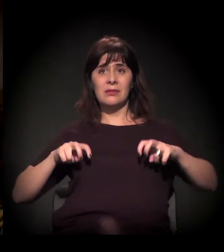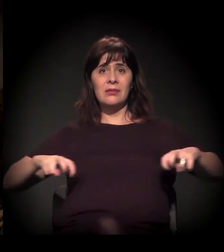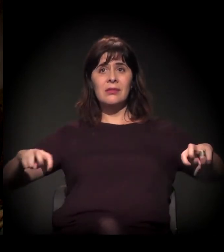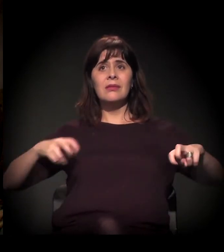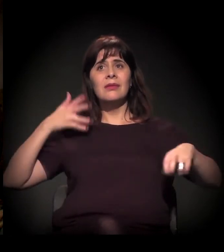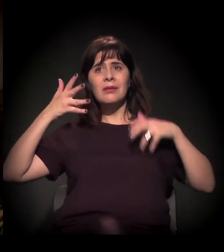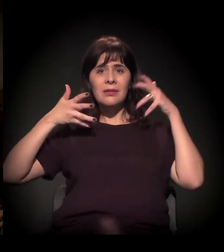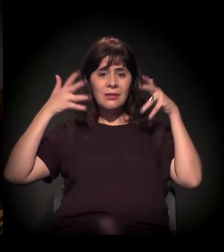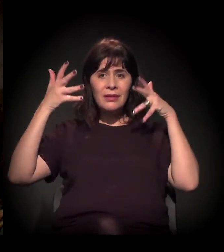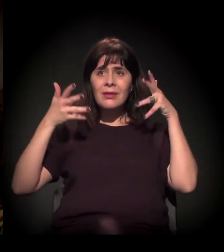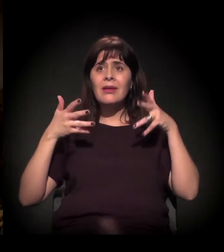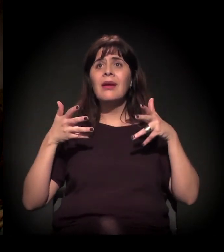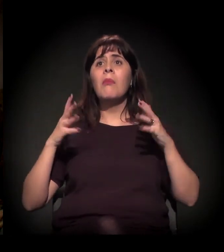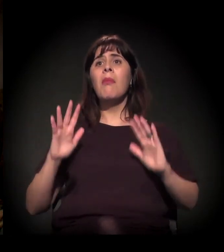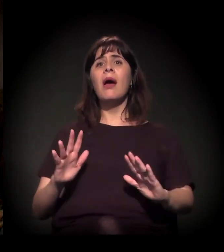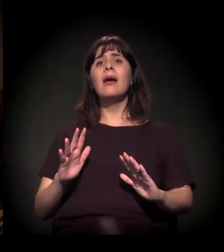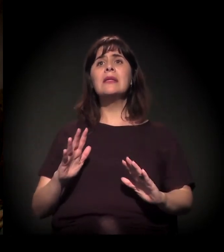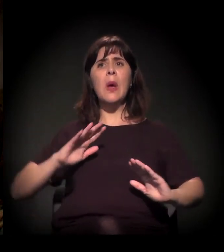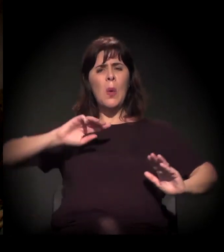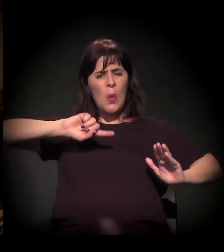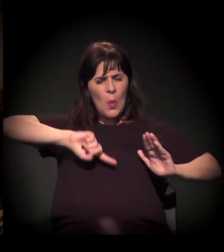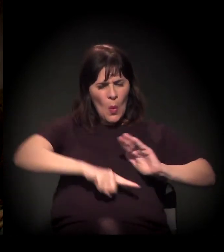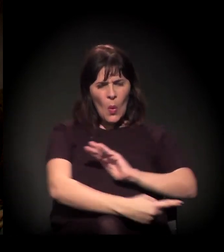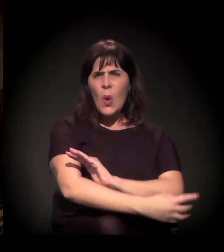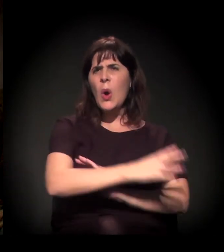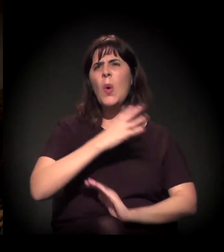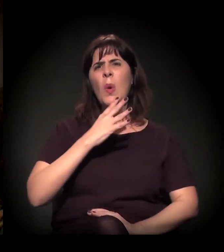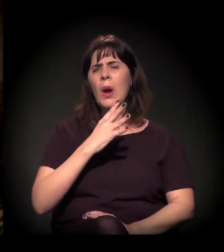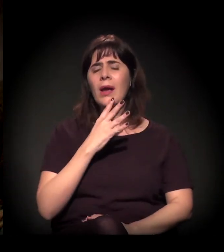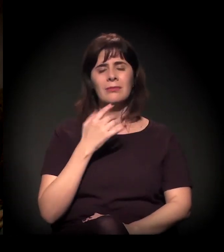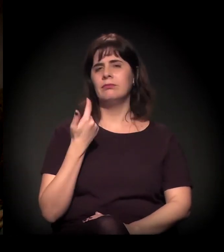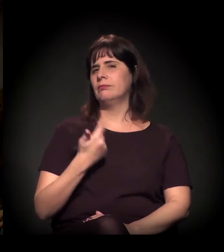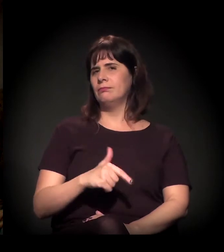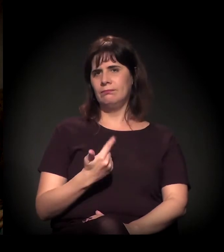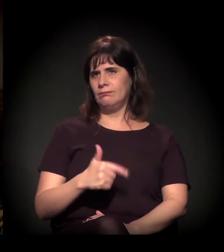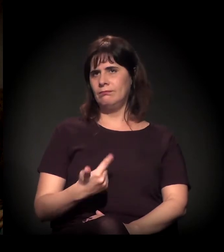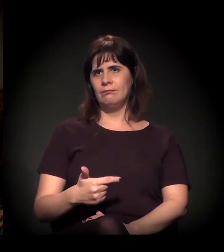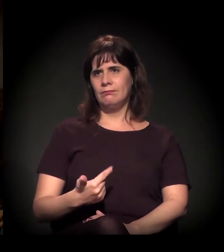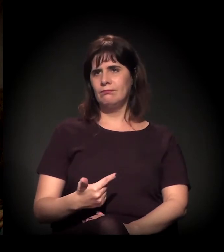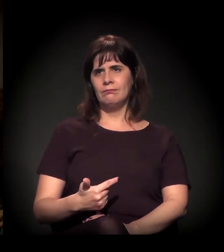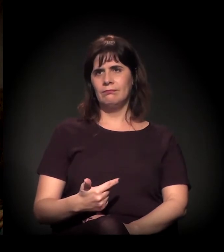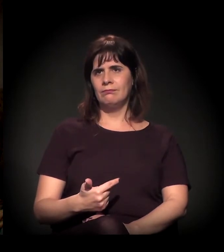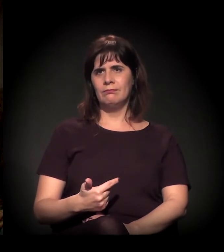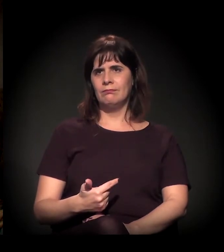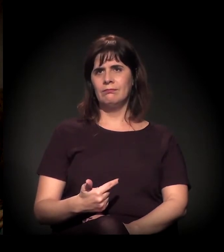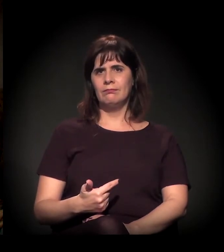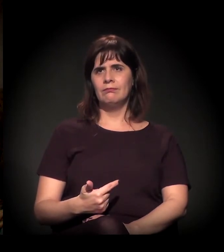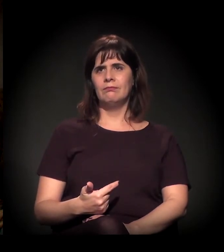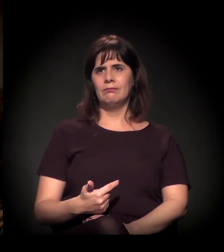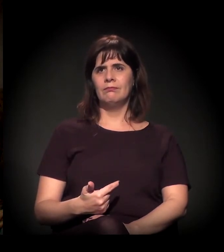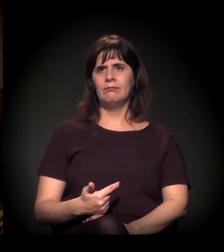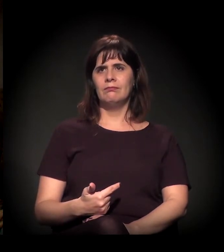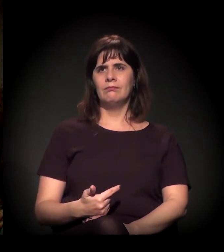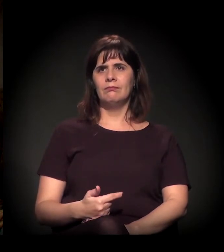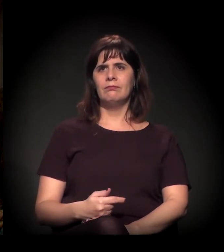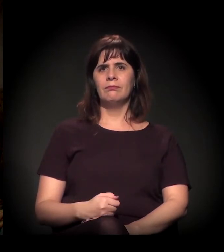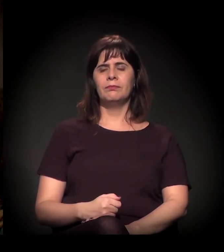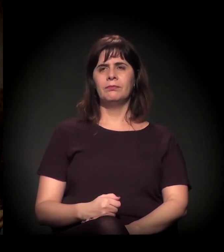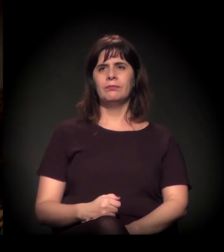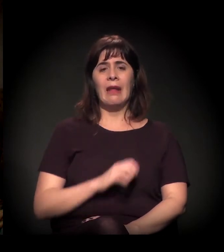vocês não têm um profundo conhecimento do que está acontecendo pontualmente.